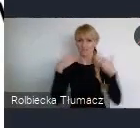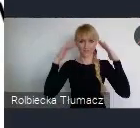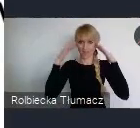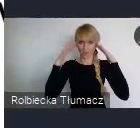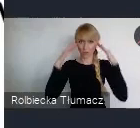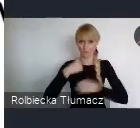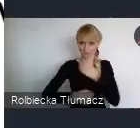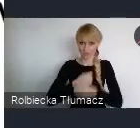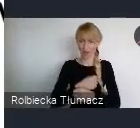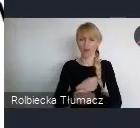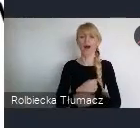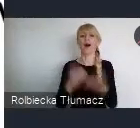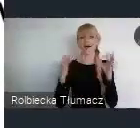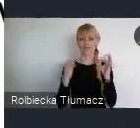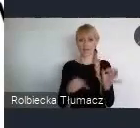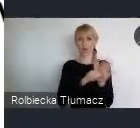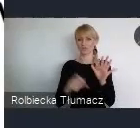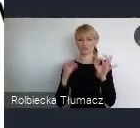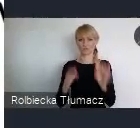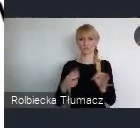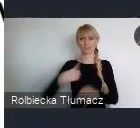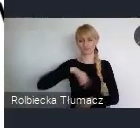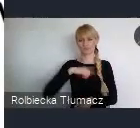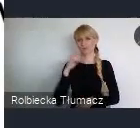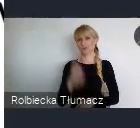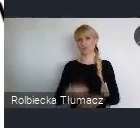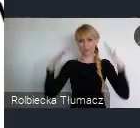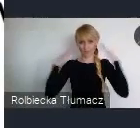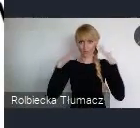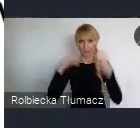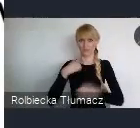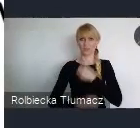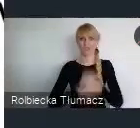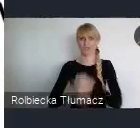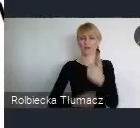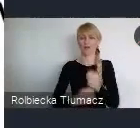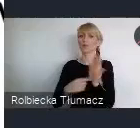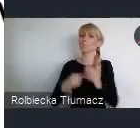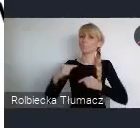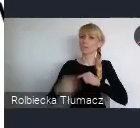I rzeczywiście przejść na ten proces realizacji 17 celów.